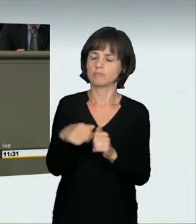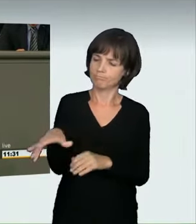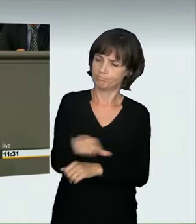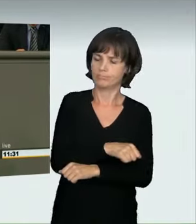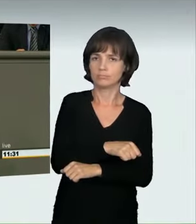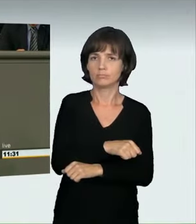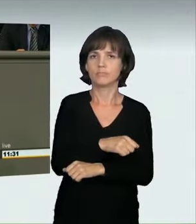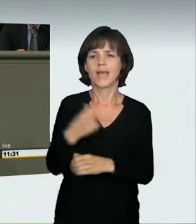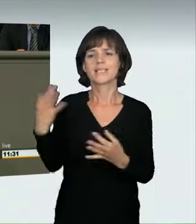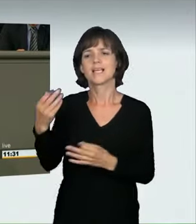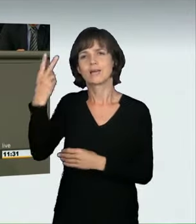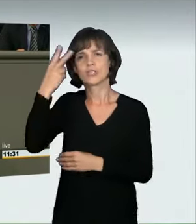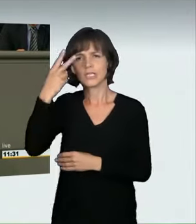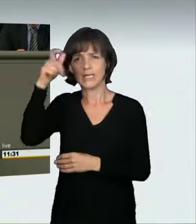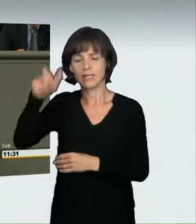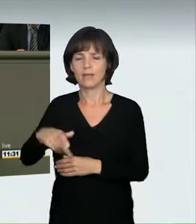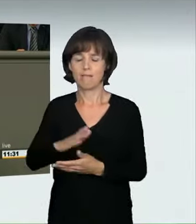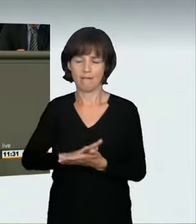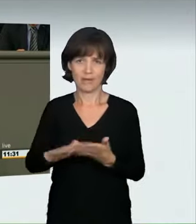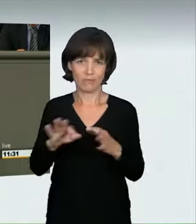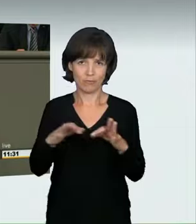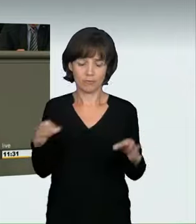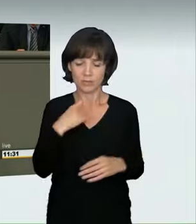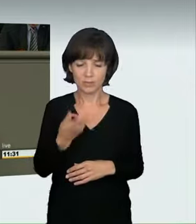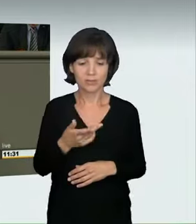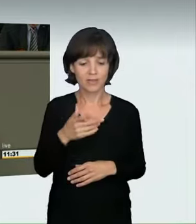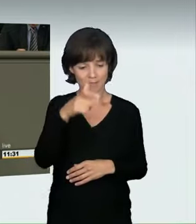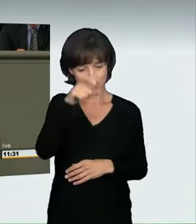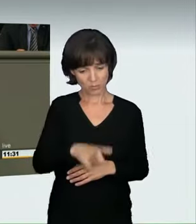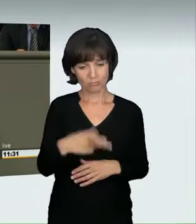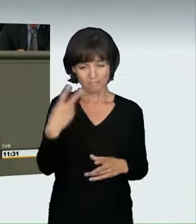Nehmt ihnen ihr Spielzeug weg, und ihr trefft sie am meisten.